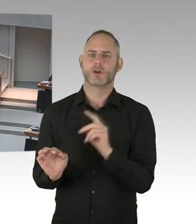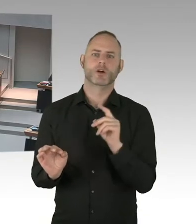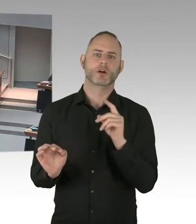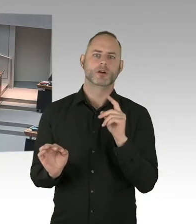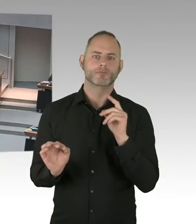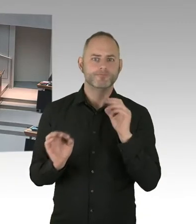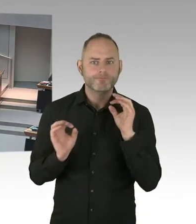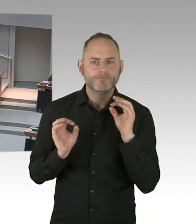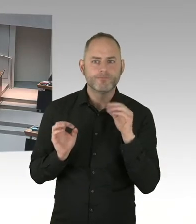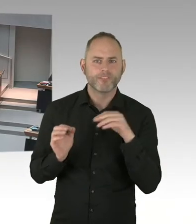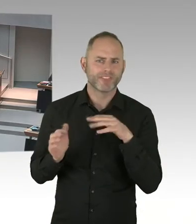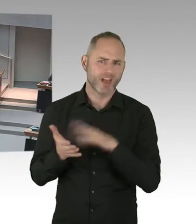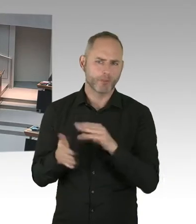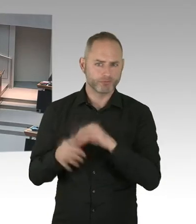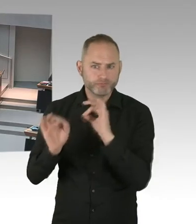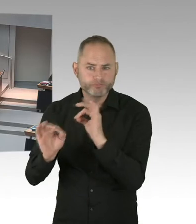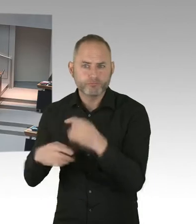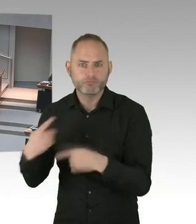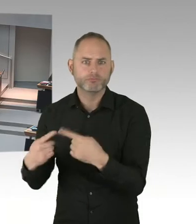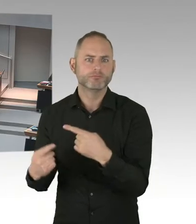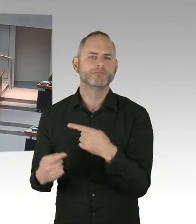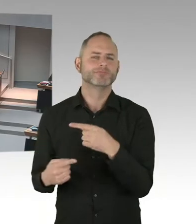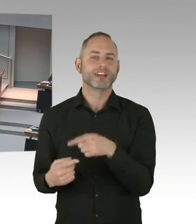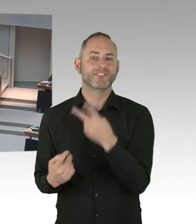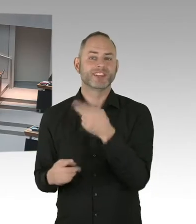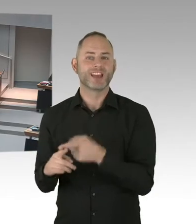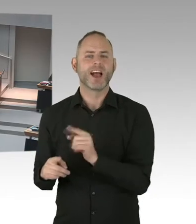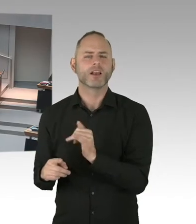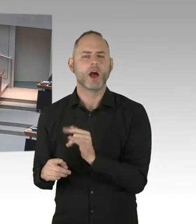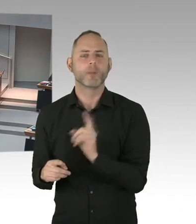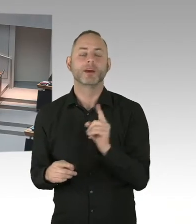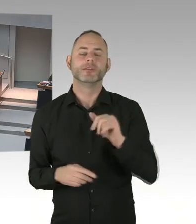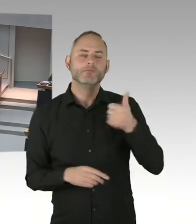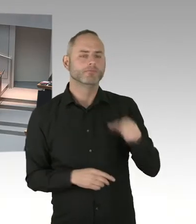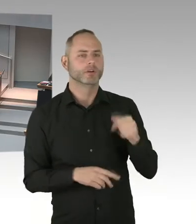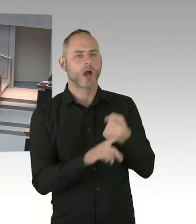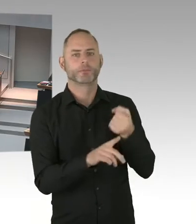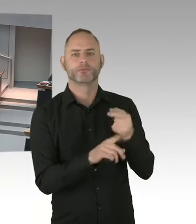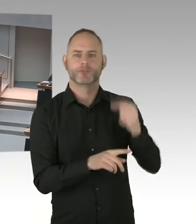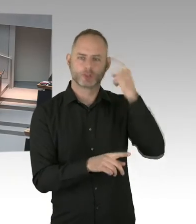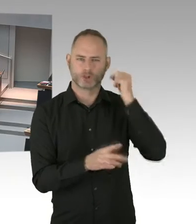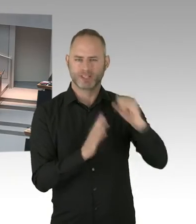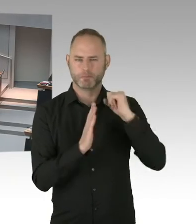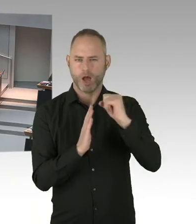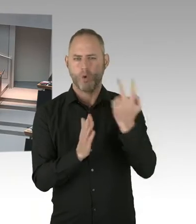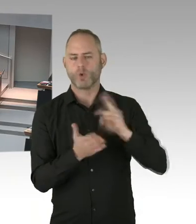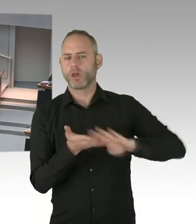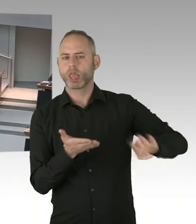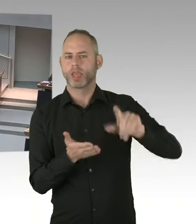Also wollen wir beispielsweise so eine Kampagne als Land Berlin auch unterstützen? (Präsidium) Frau Senatorin.